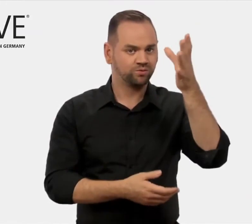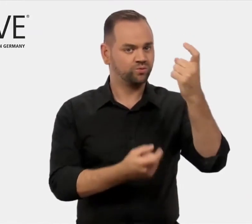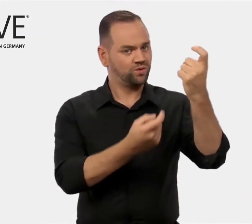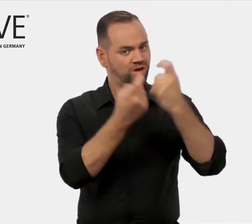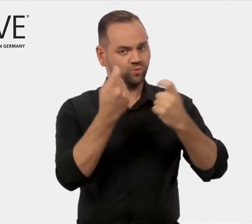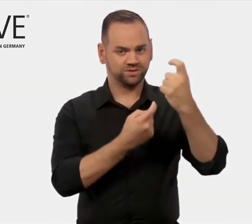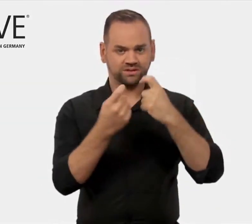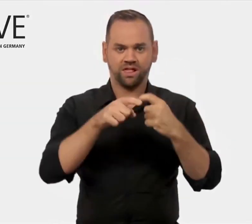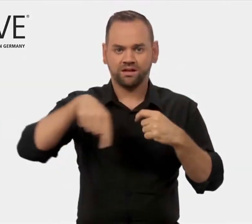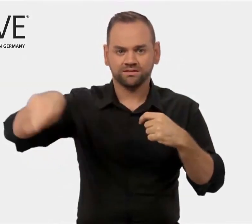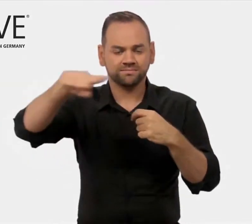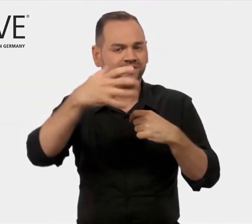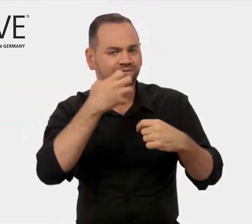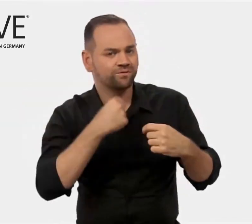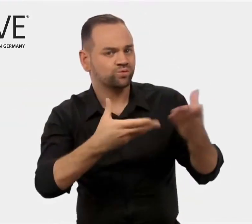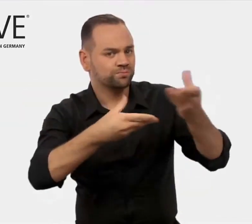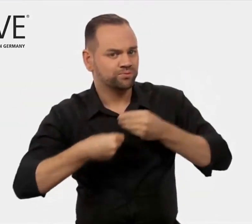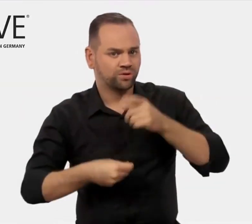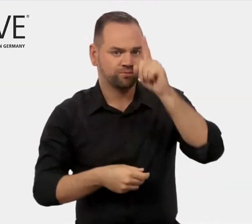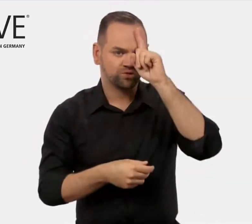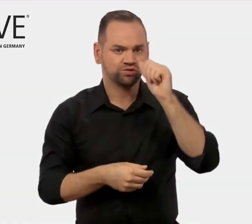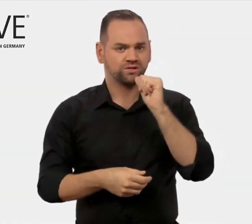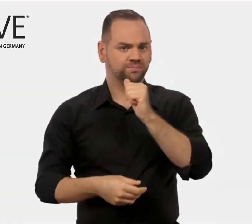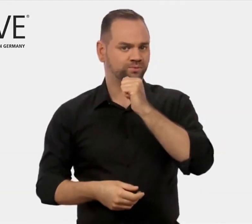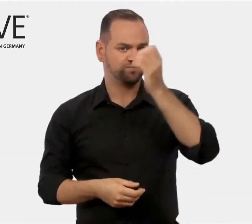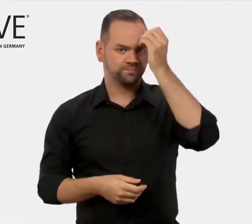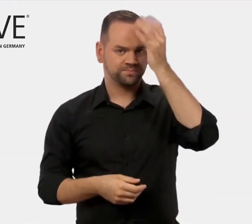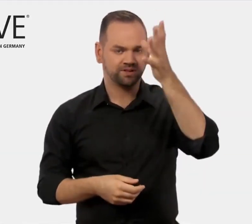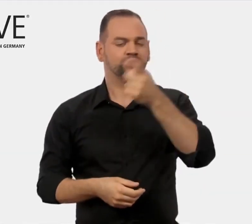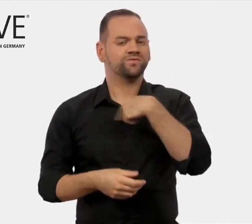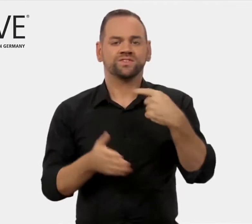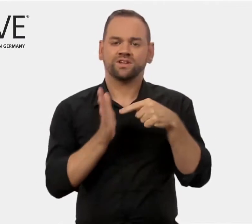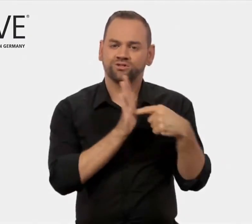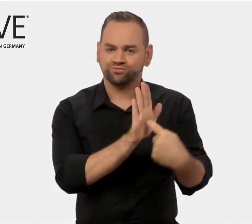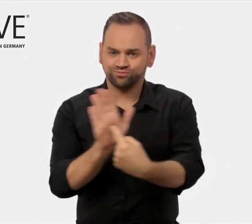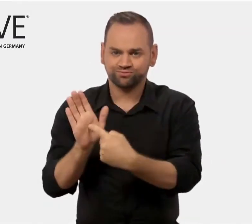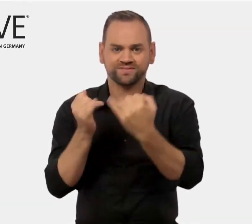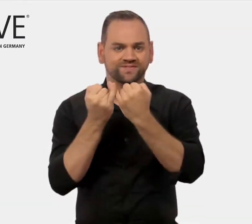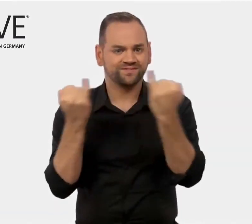und internationale Nachfrager nach beruflicher Bildung aus Deutschland